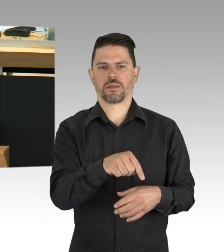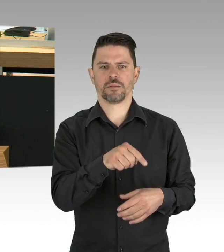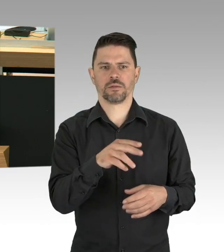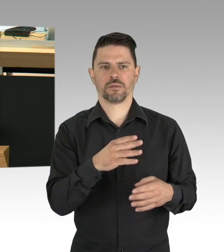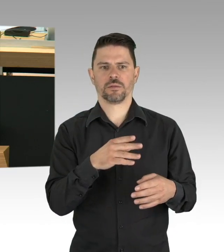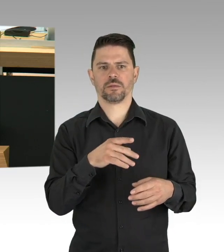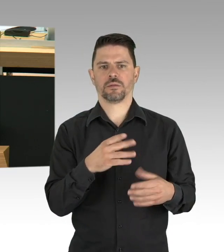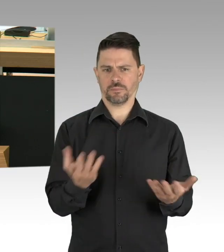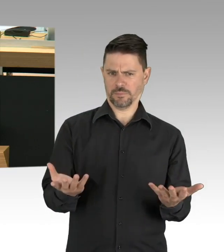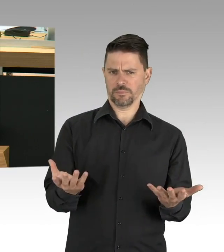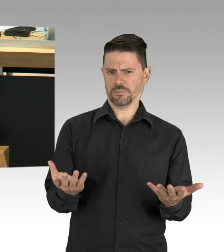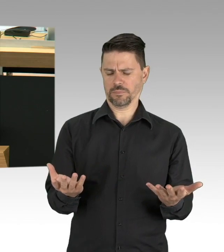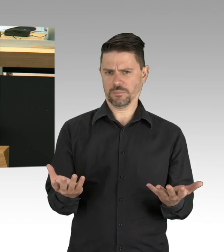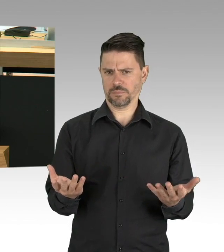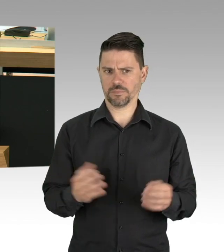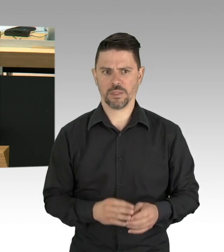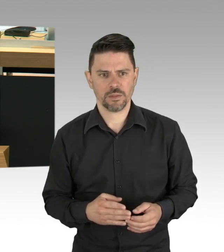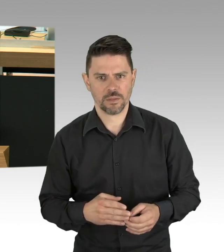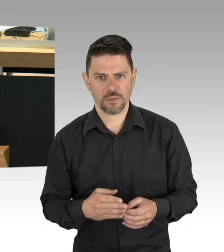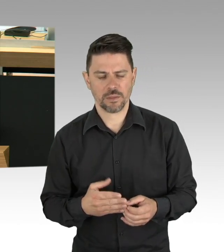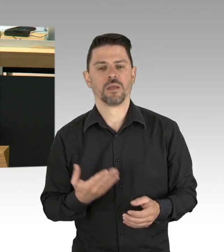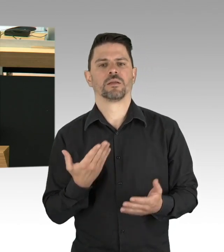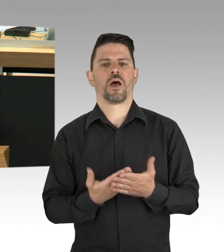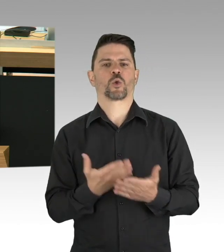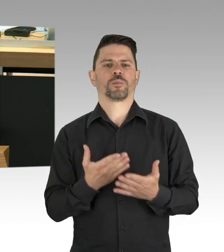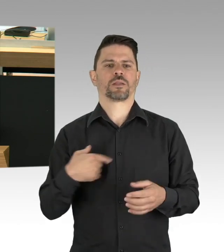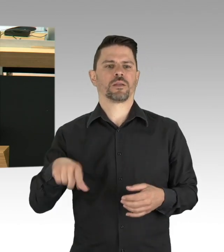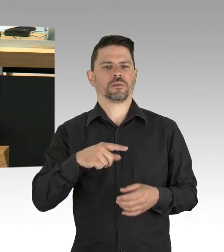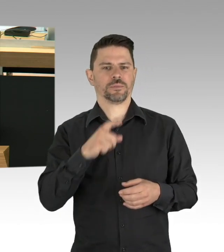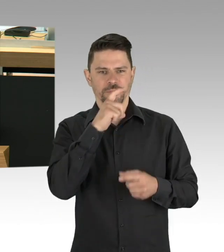Und wer das als Öffnungsdiskussionsorgie diffamiert und der hat glaube ich den Schuss nicht gehört.